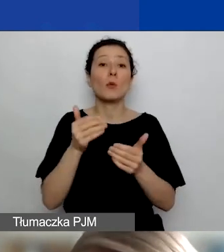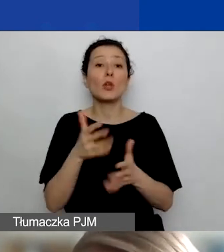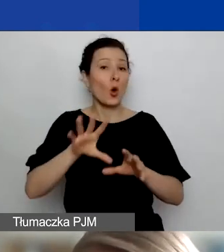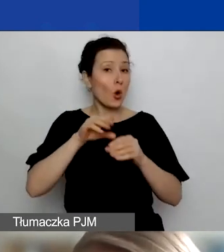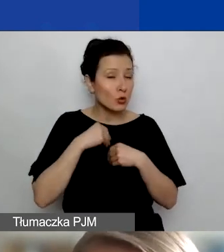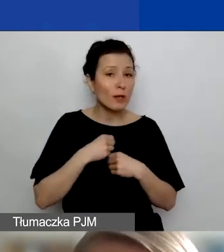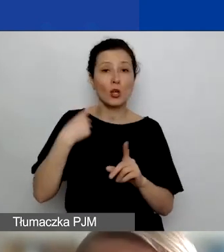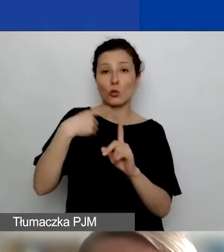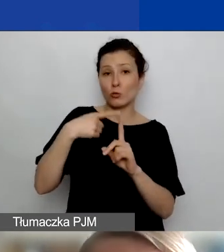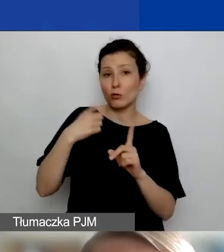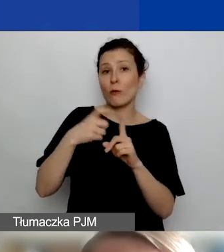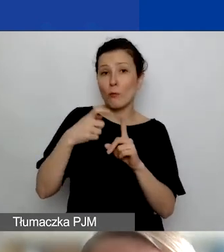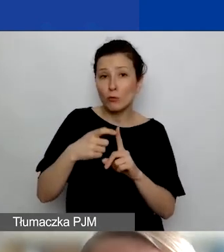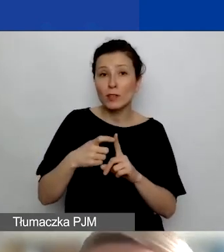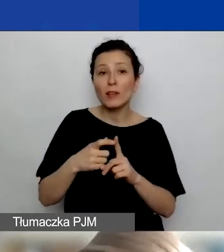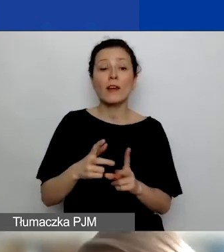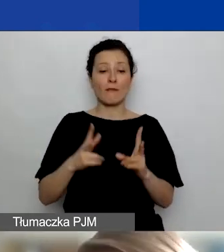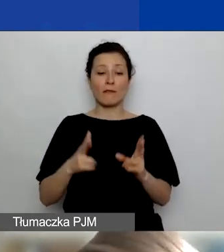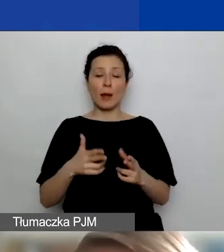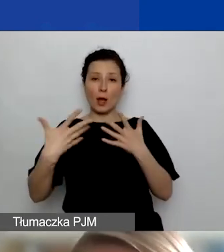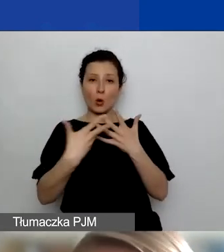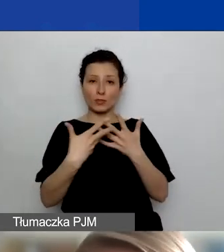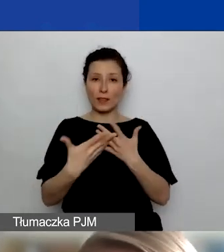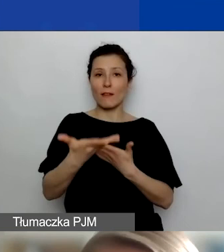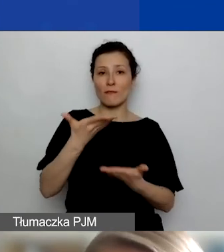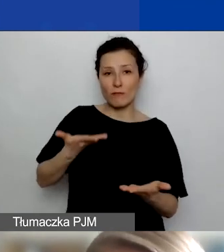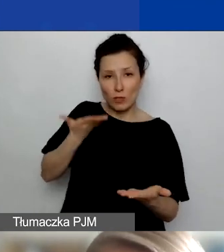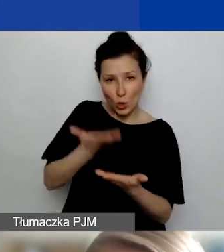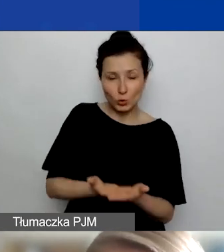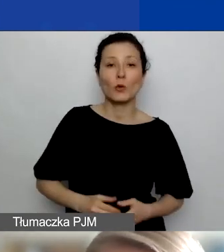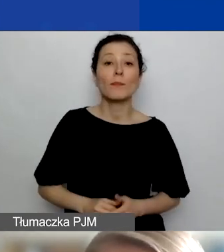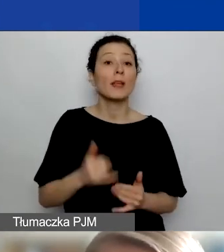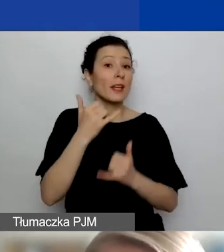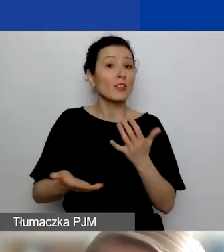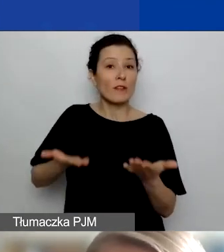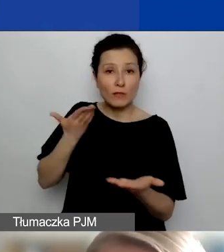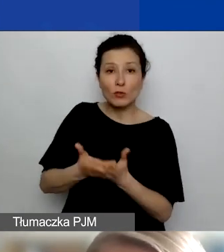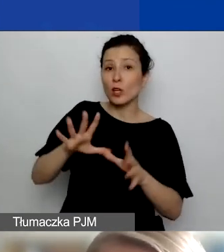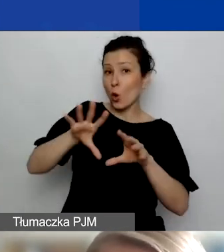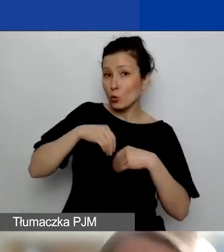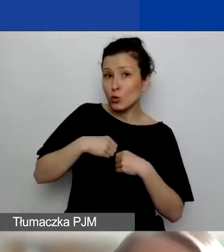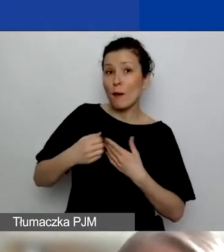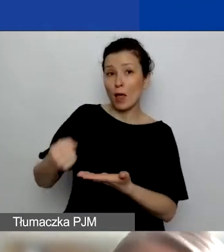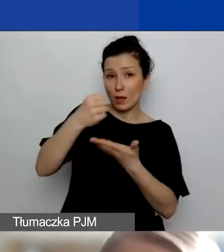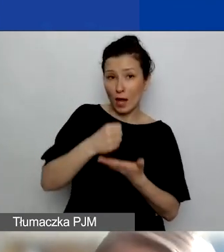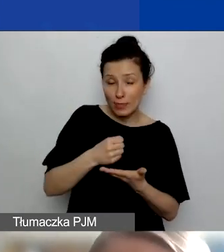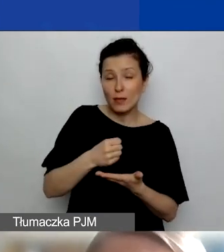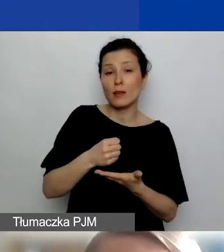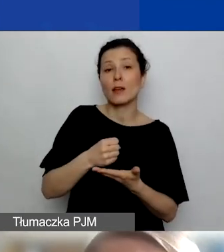przy ocenie wniosku. I także potencjalnie, jeśli wniosek uzyska dofinansowanie, będziecie mogli, a konkretnie wasi partnerzy,